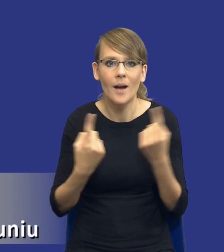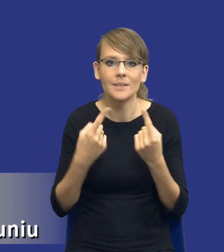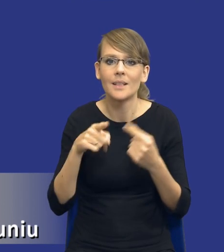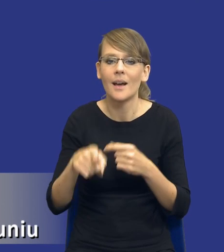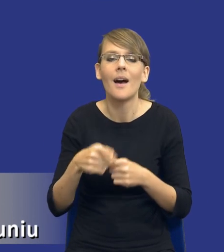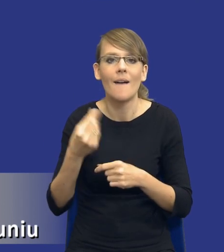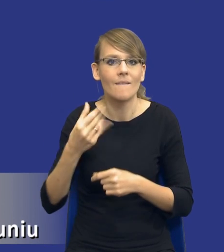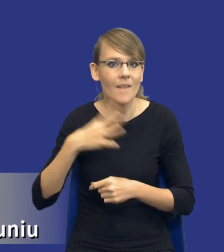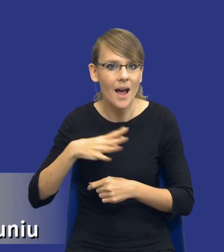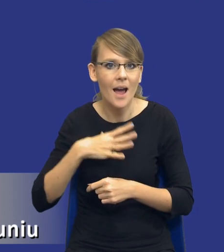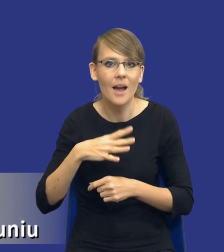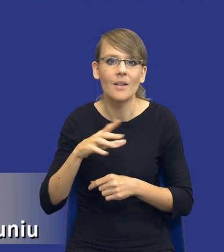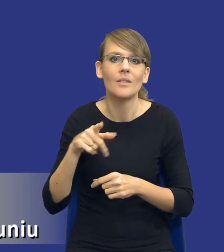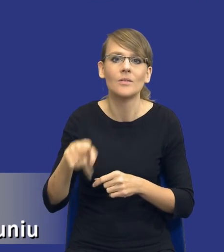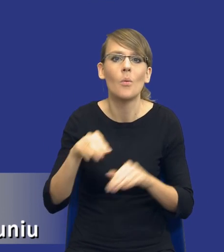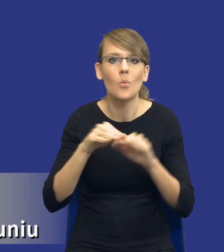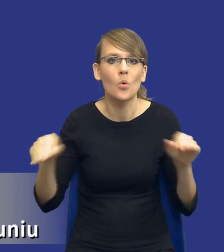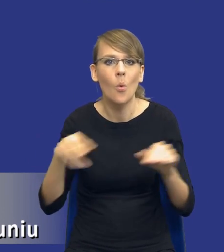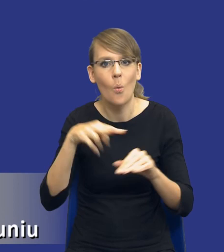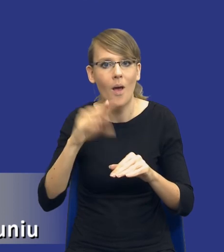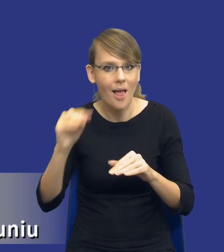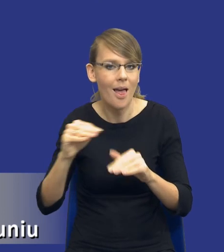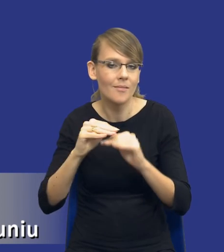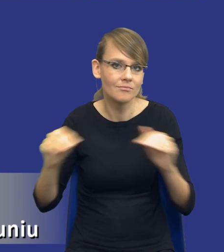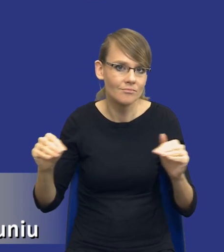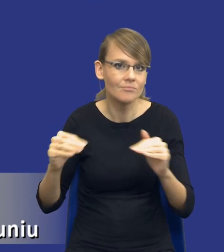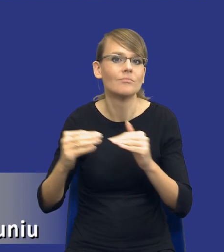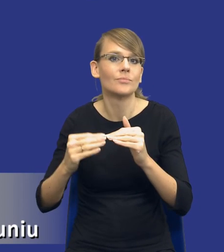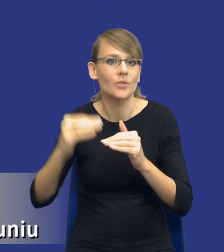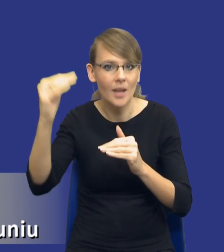lub przekraczającej progi unijne, bo tego dotyczy analiza potrzeb i wymagań tego typu postępowań,